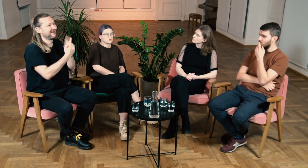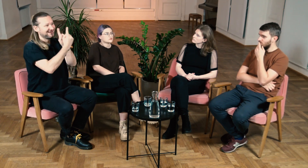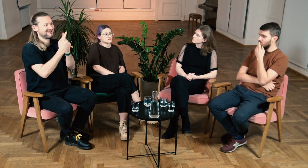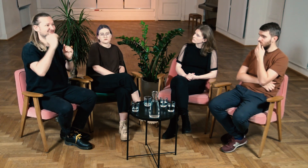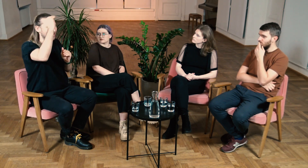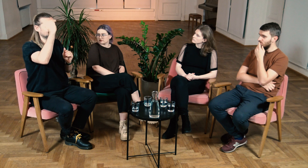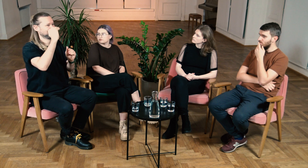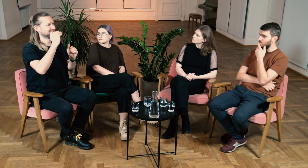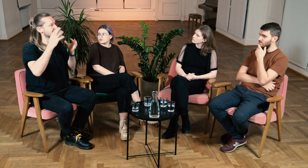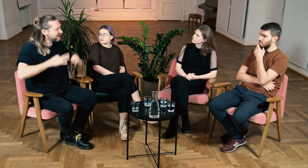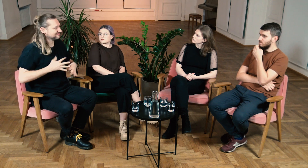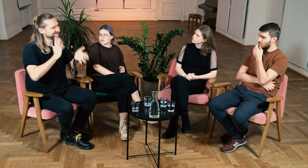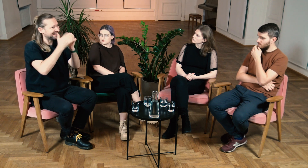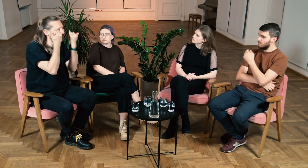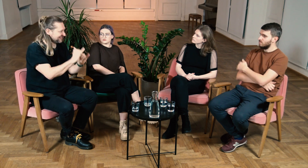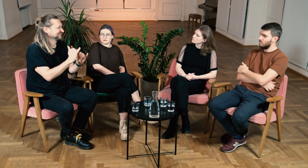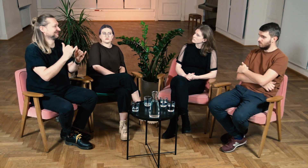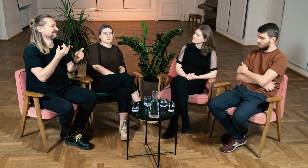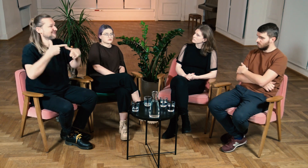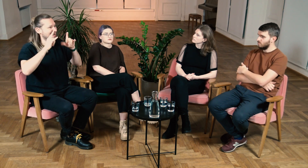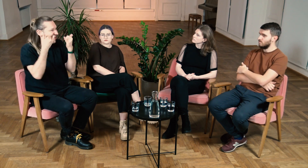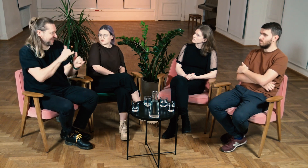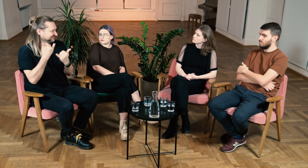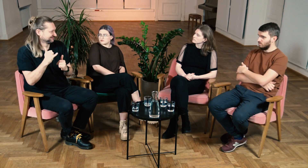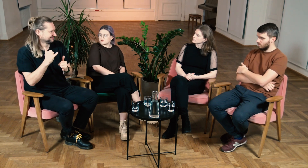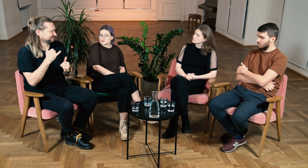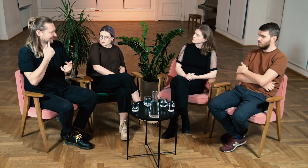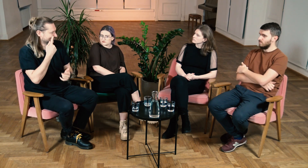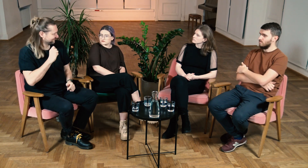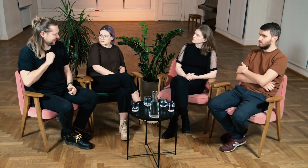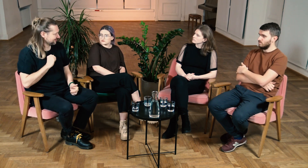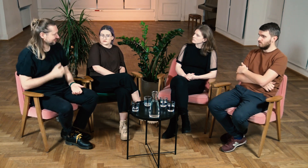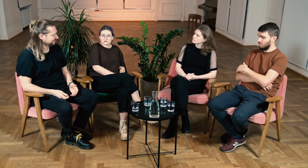albo, że do dorosłego warto mówić na Pan/Pani, a innego języka należy używać we vlogach. Myślę że to bardzo fajne.